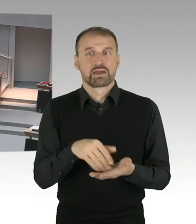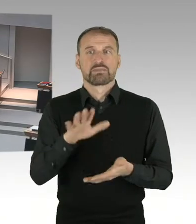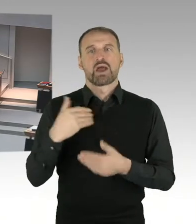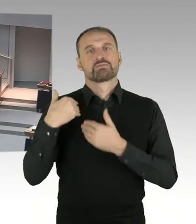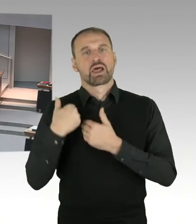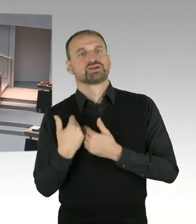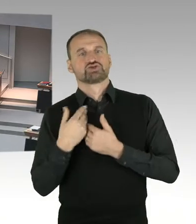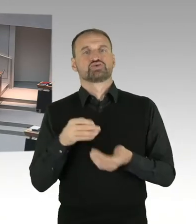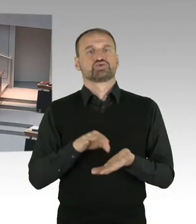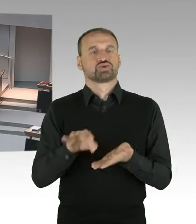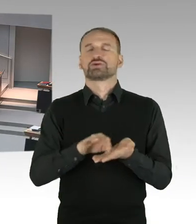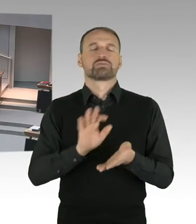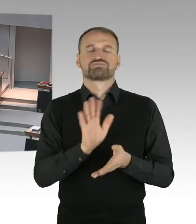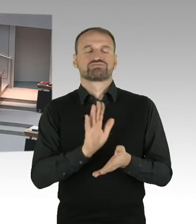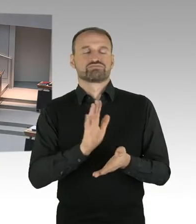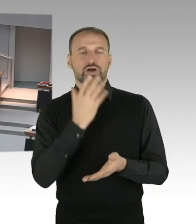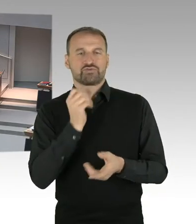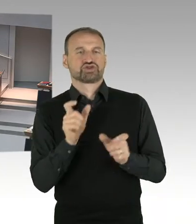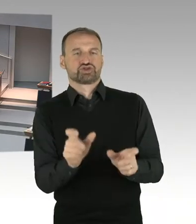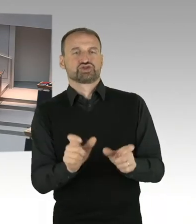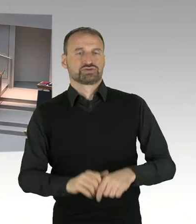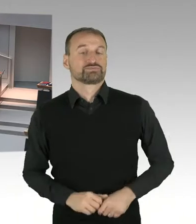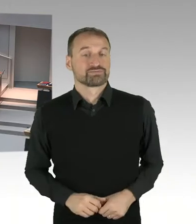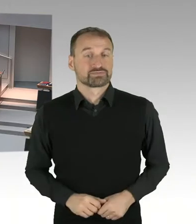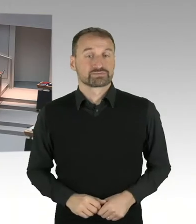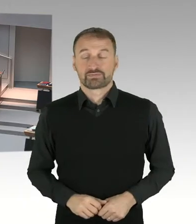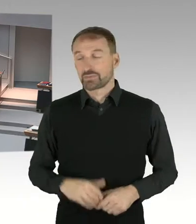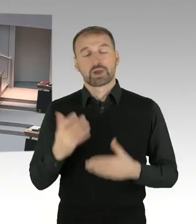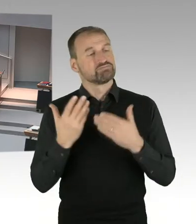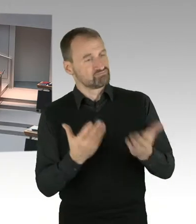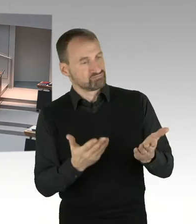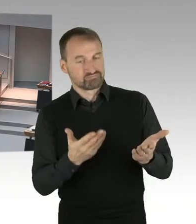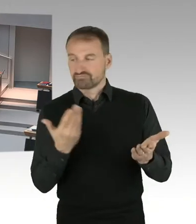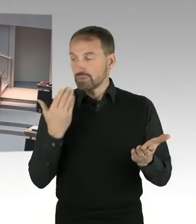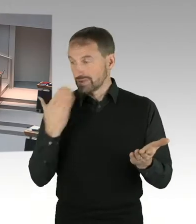(Sprecherwechsel) Ja. In der Presse wurden andere Szenarien diskutiert.